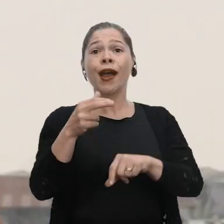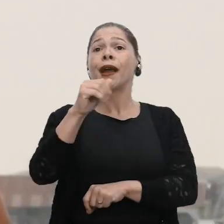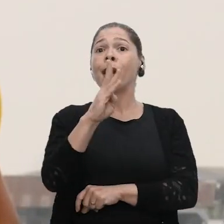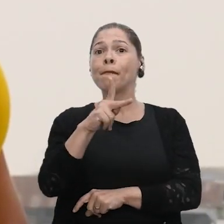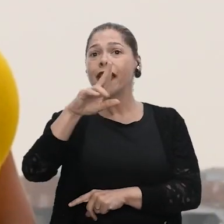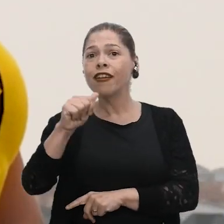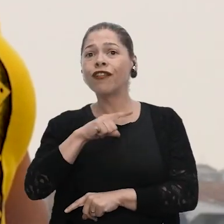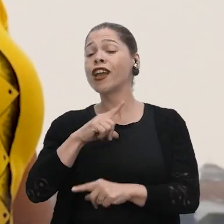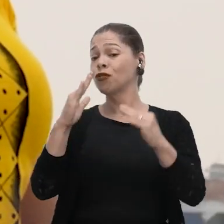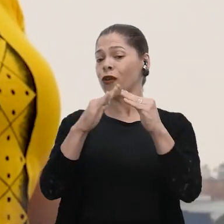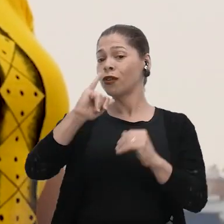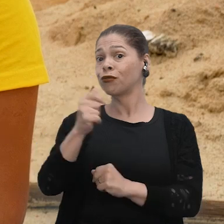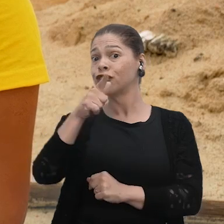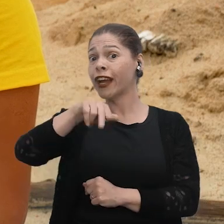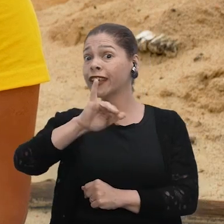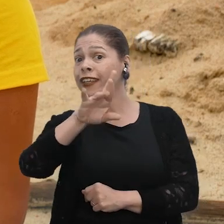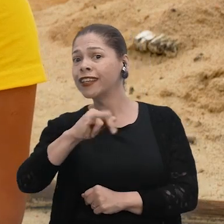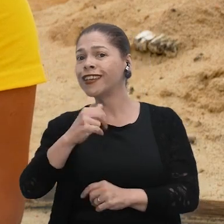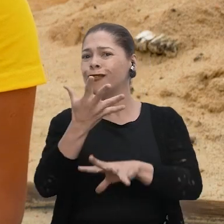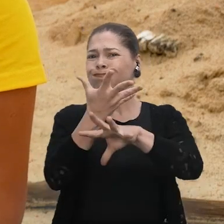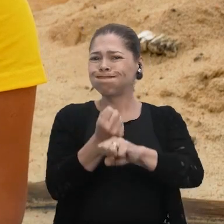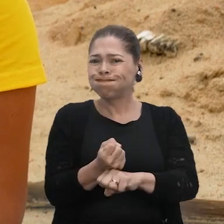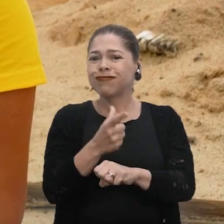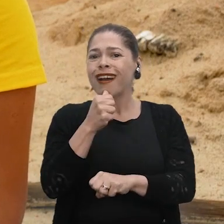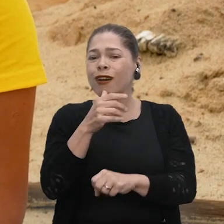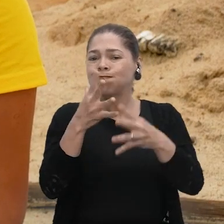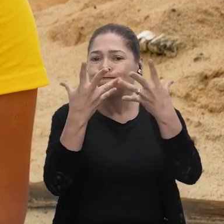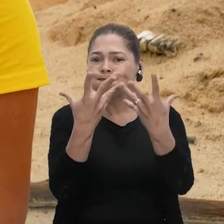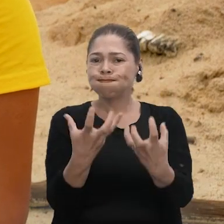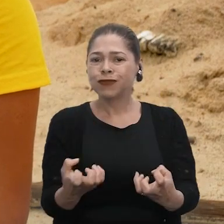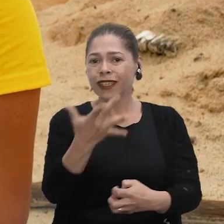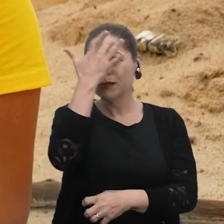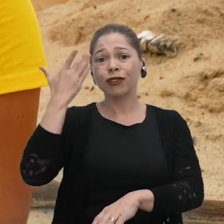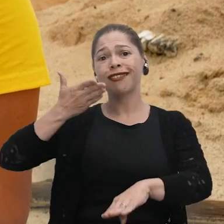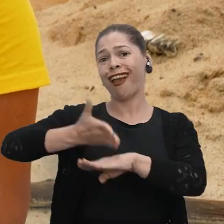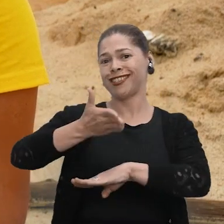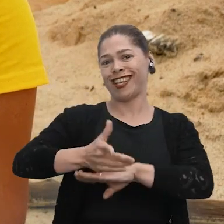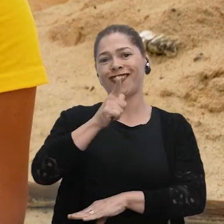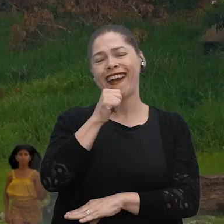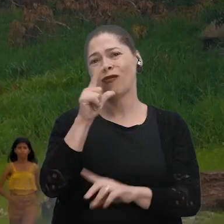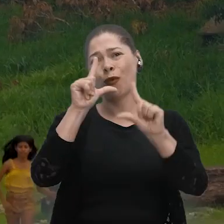a gente reside no Jaiquiri. Quando acontece a estiagem, ela diminui muito a questão das pessoas terem acesso à água.